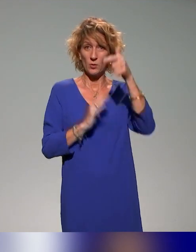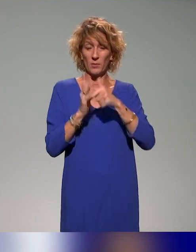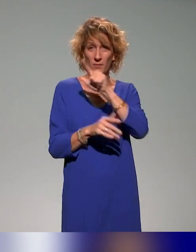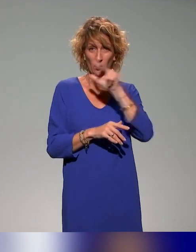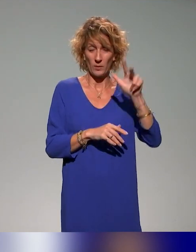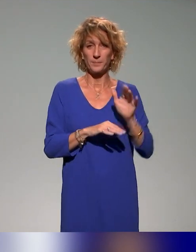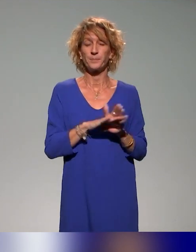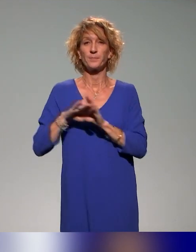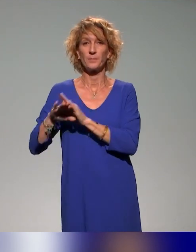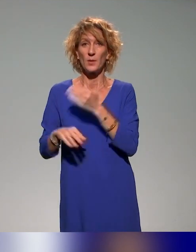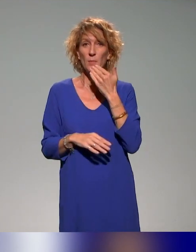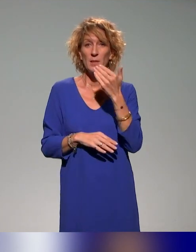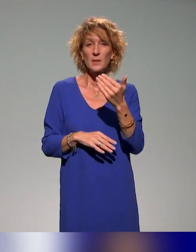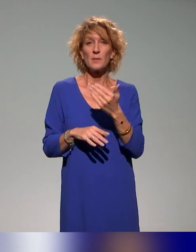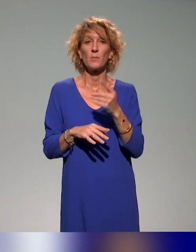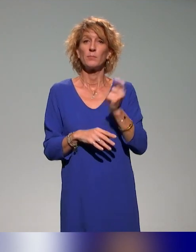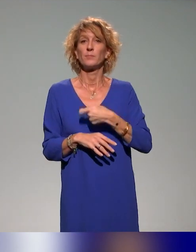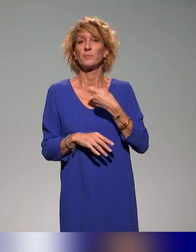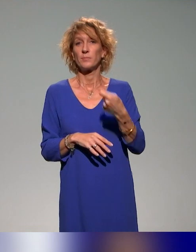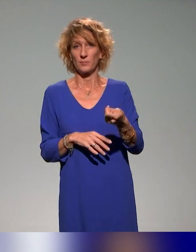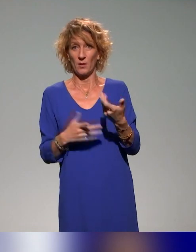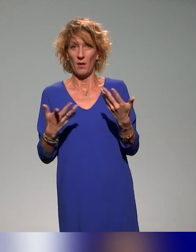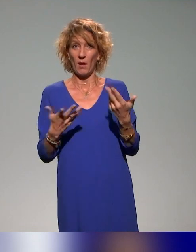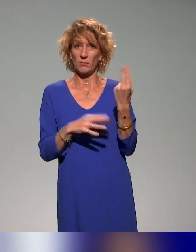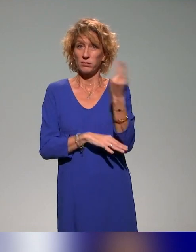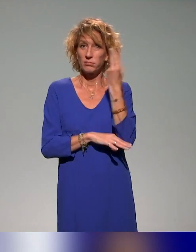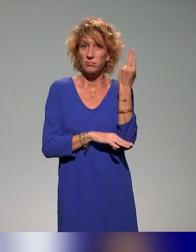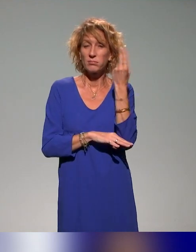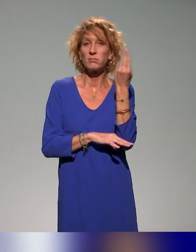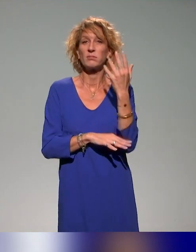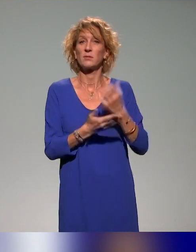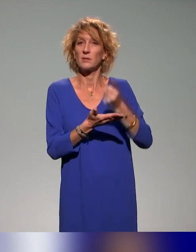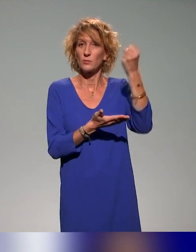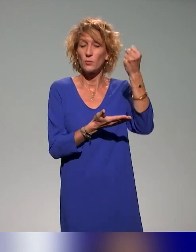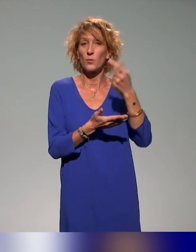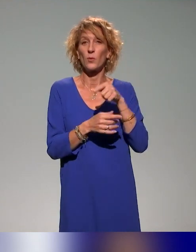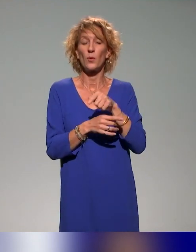Remerciements évidemment à l'Université de La Réunion, à la ressource formation